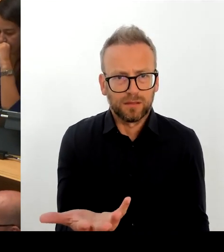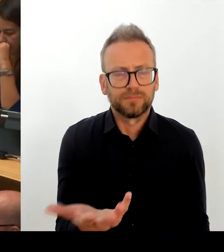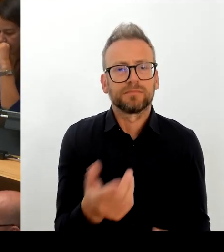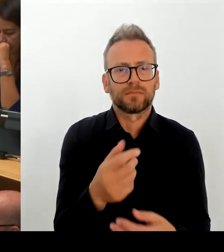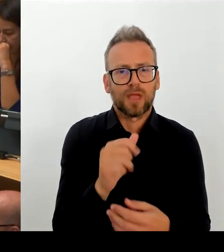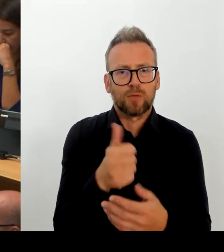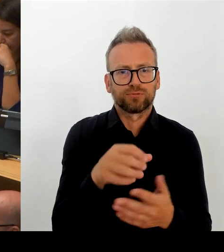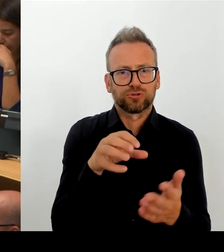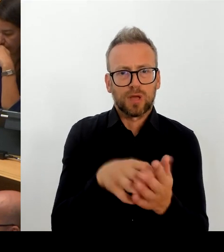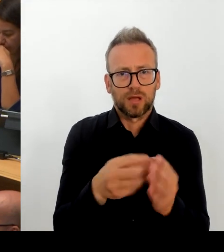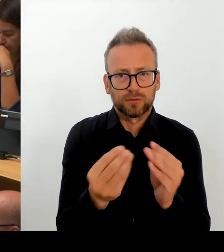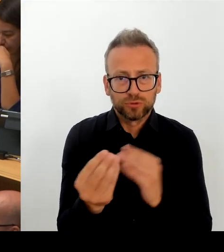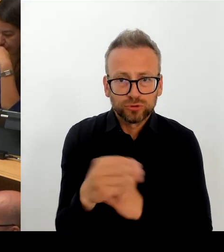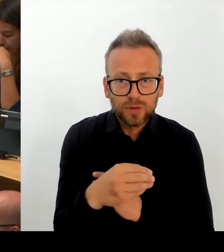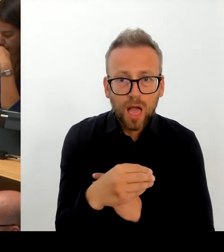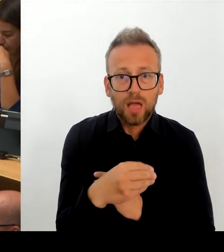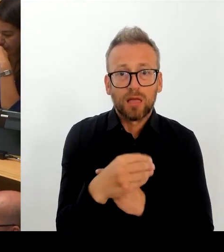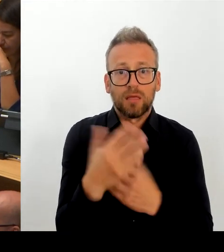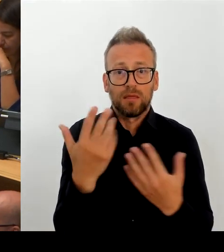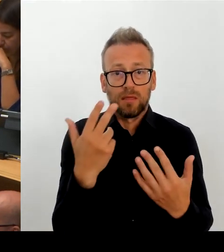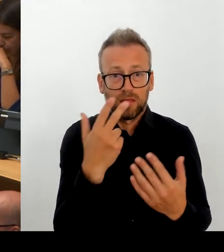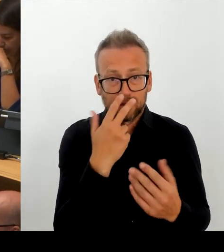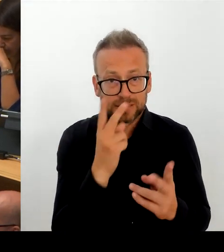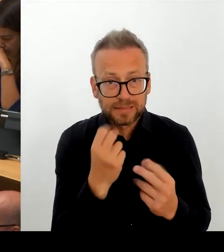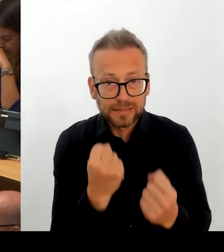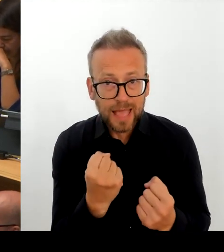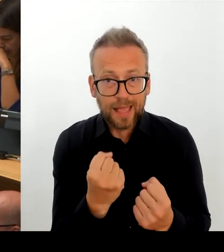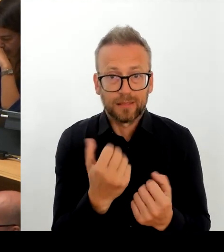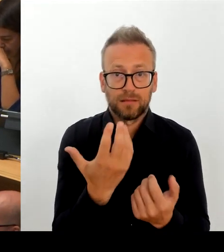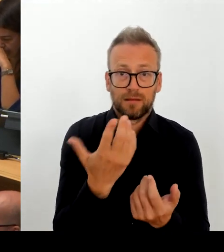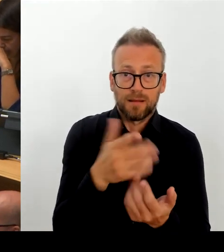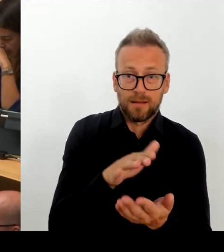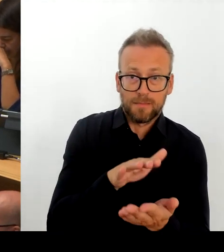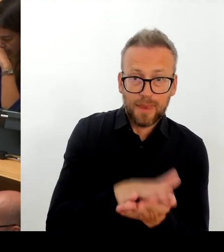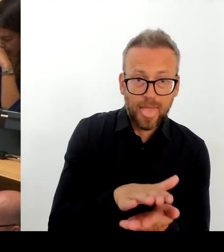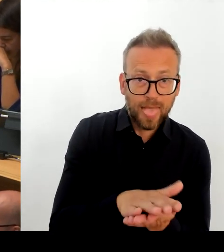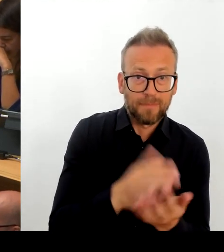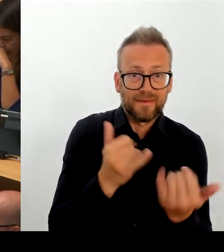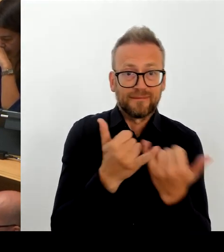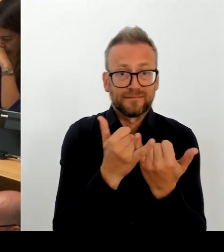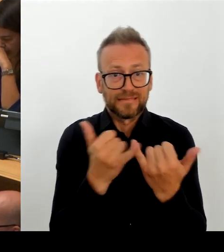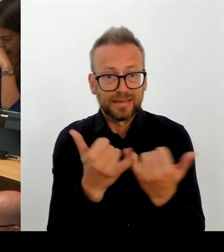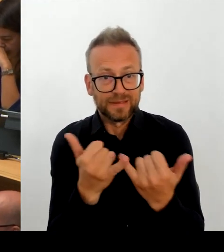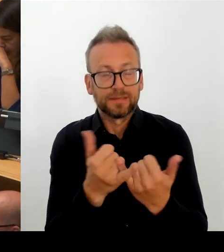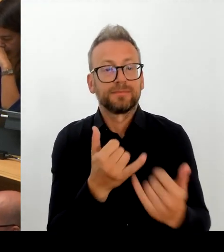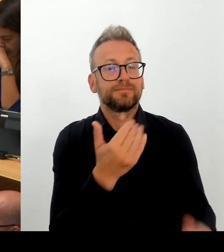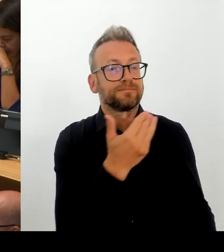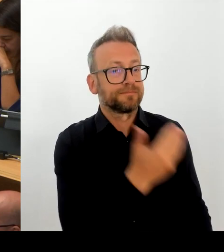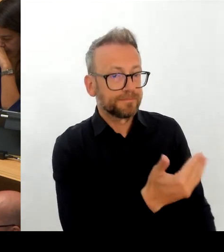auch die öffentlichen Arbeitgeber in anderen Ländern unter dem gleichen Druck stehen und merken, dass wir hier